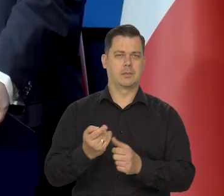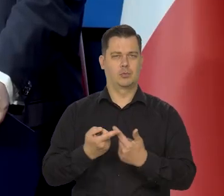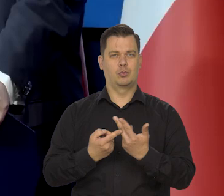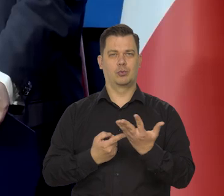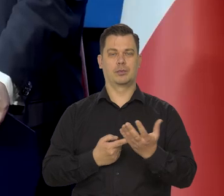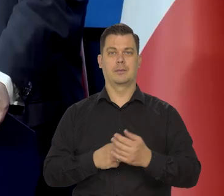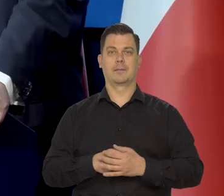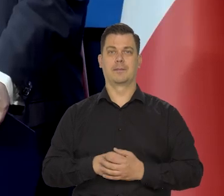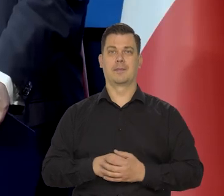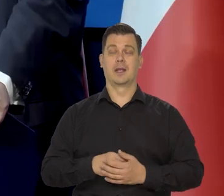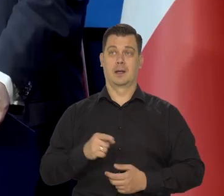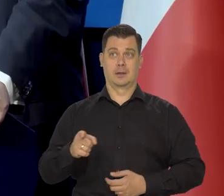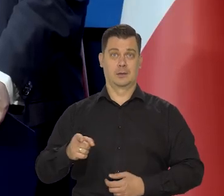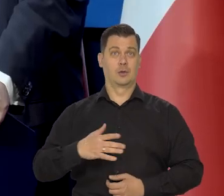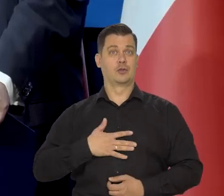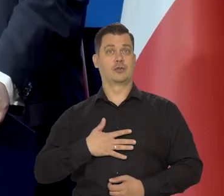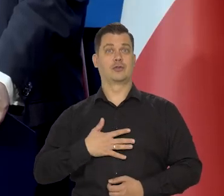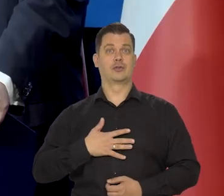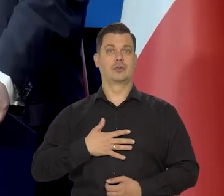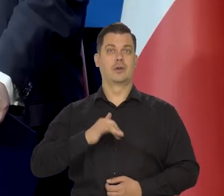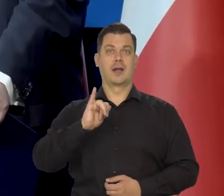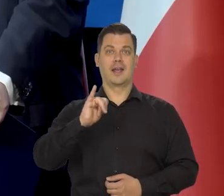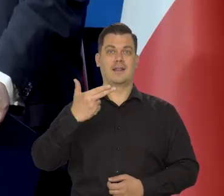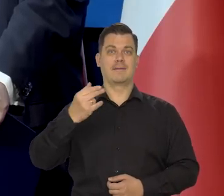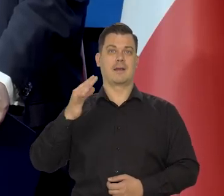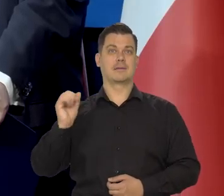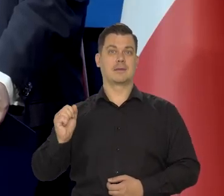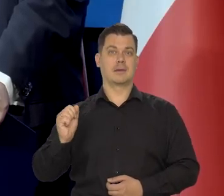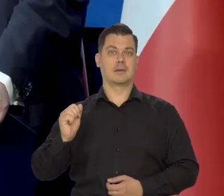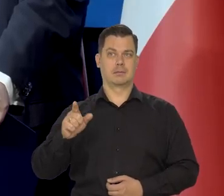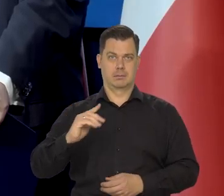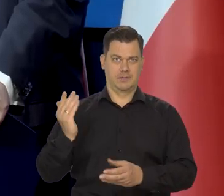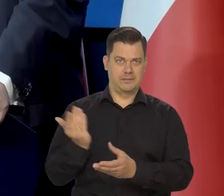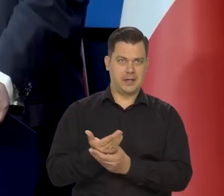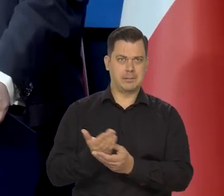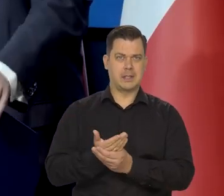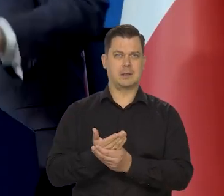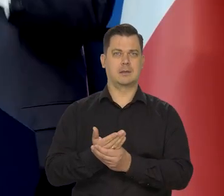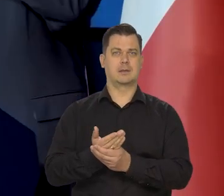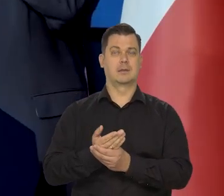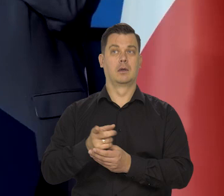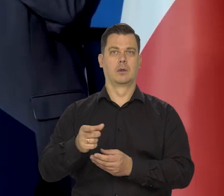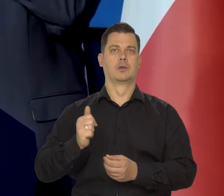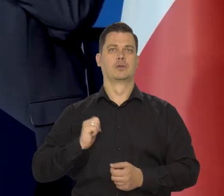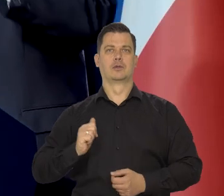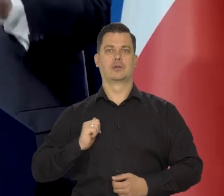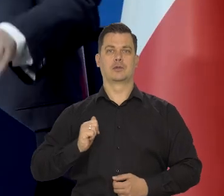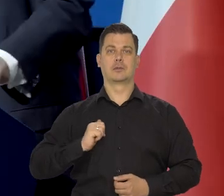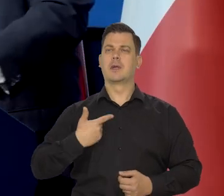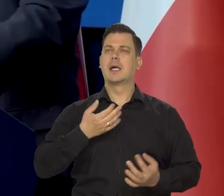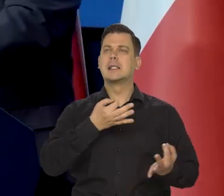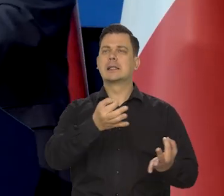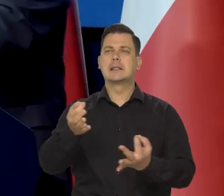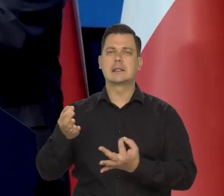Oczekiwania inflacyjne się poprawiają zarówno przedsiębiorcy, których ankietujemy,